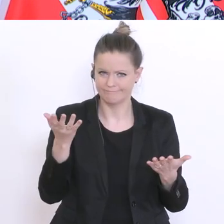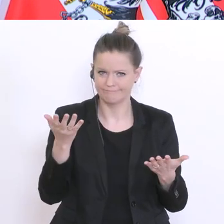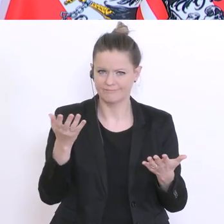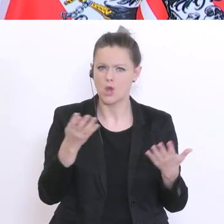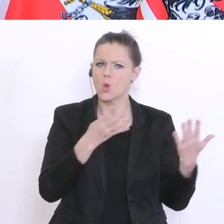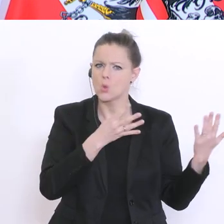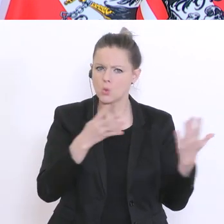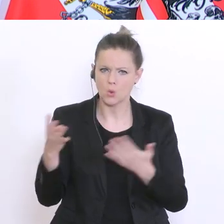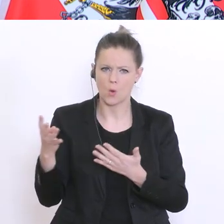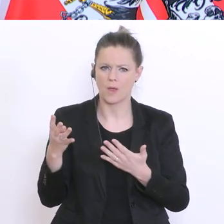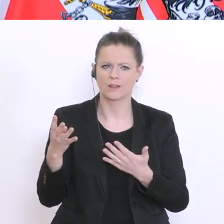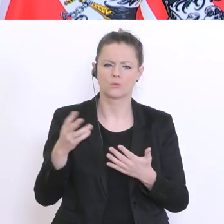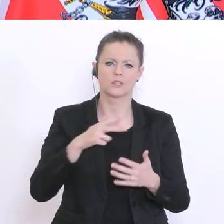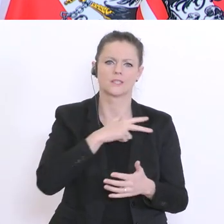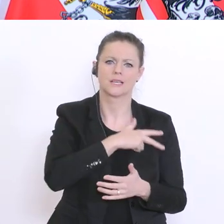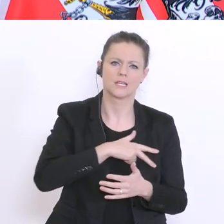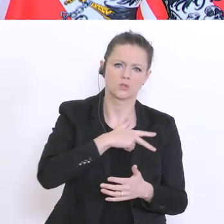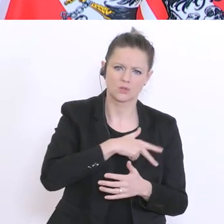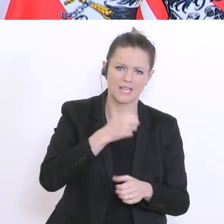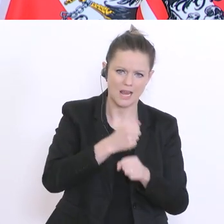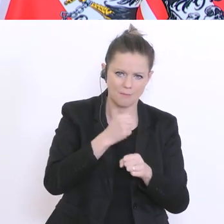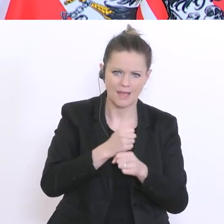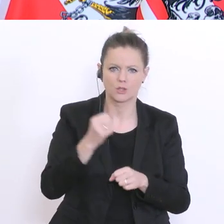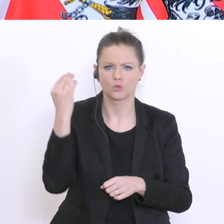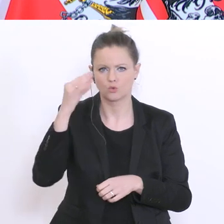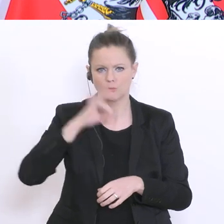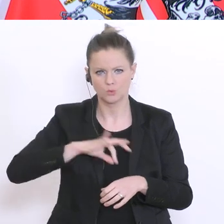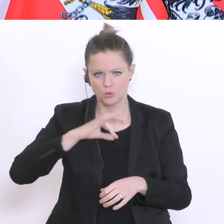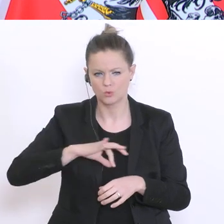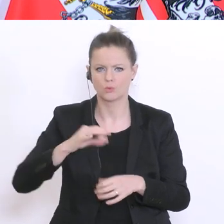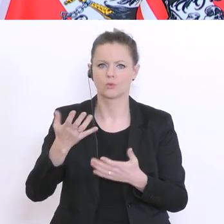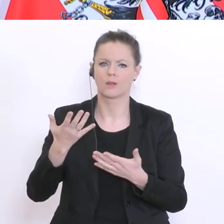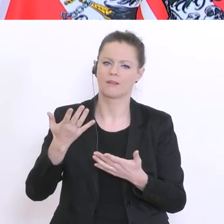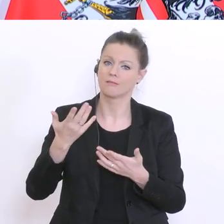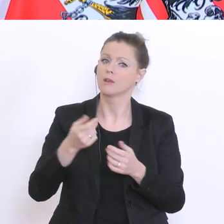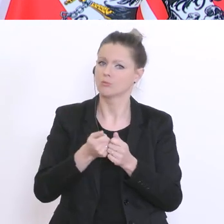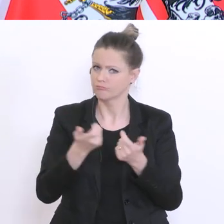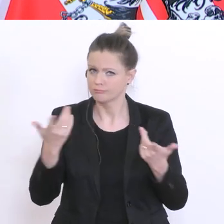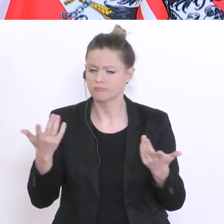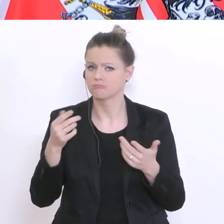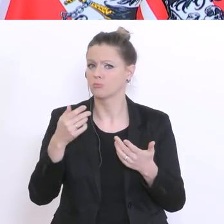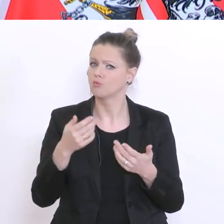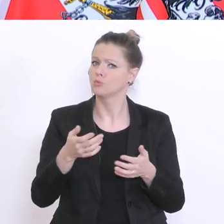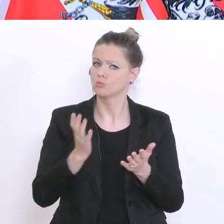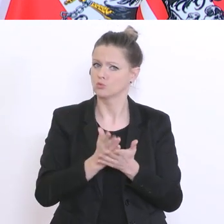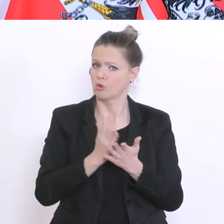Sozialarbeiter, Beratungslehrer derzeit im System. Das ist eine beachtliche Zahl. Wir